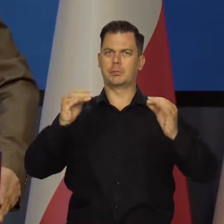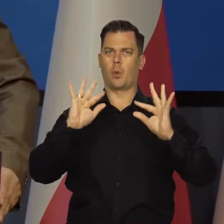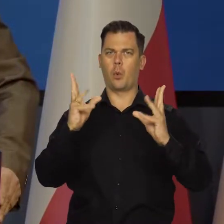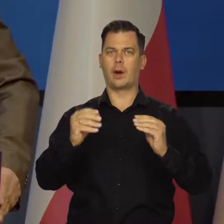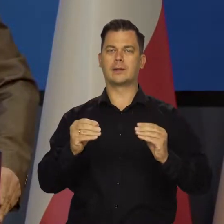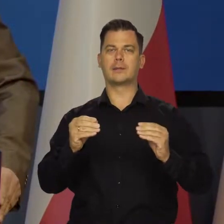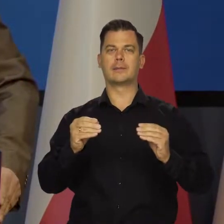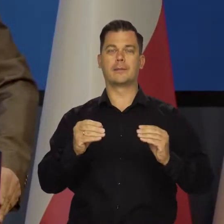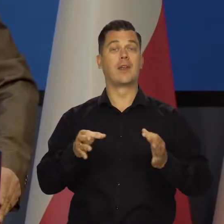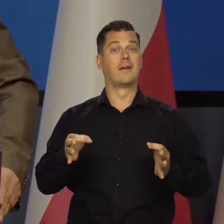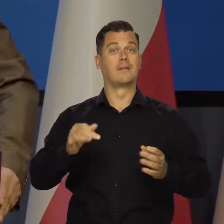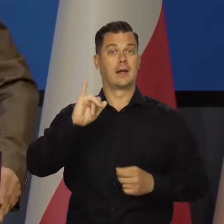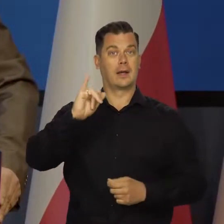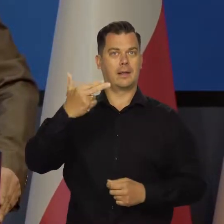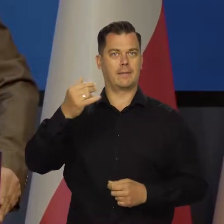Obecnie inflacja nadal rośnie,